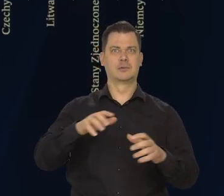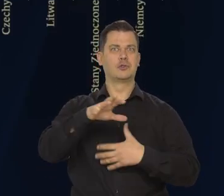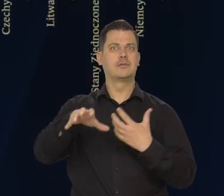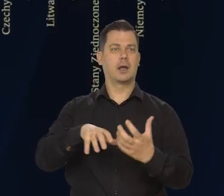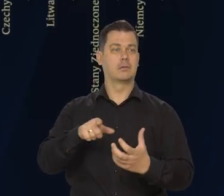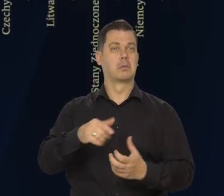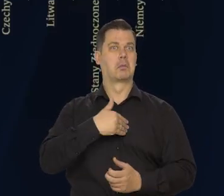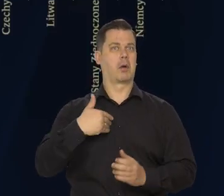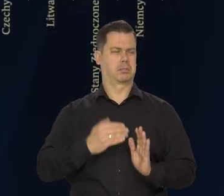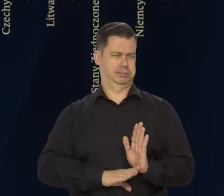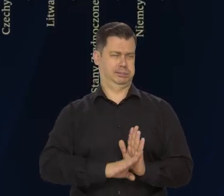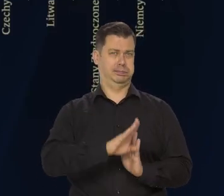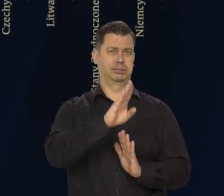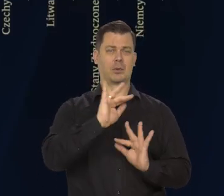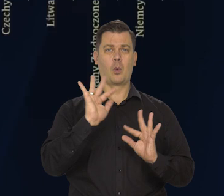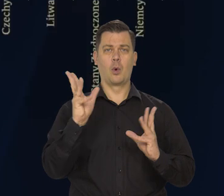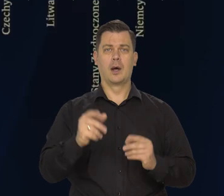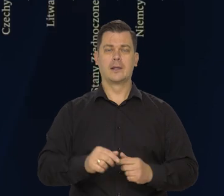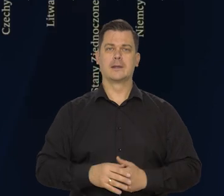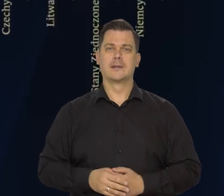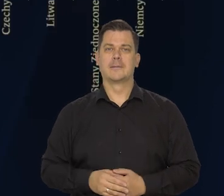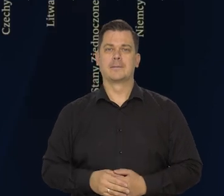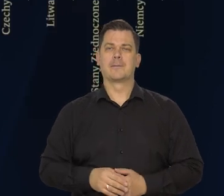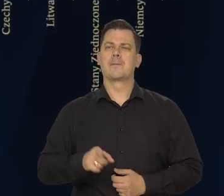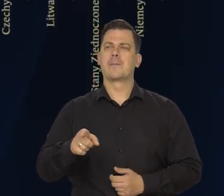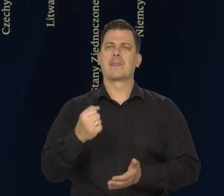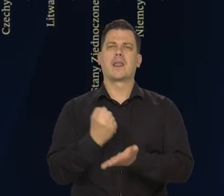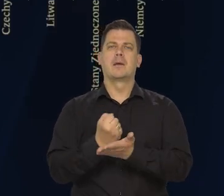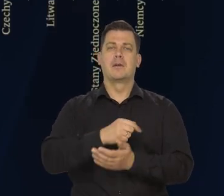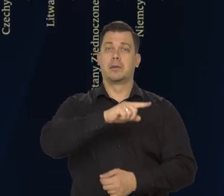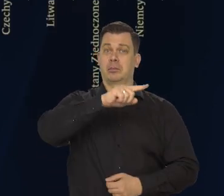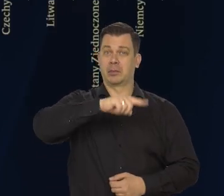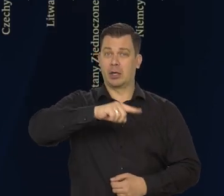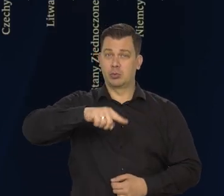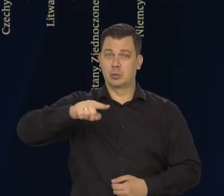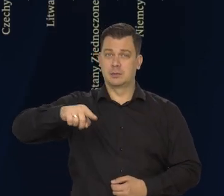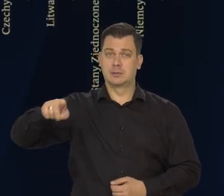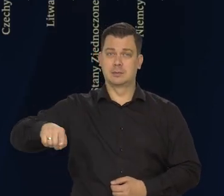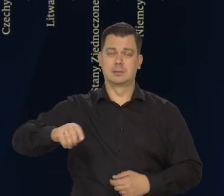To, co wiemy dzisiaj, jeśli chodzi o dane miesięczne za grudzień